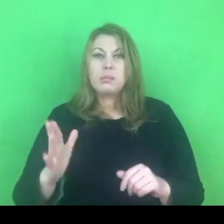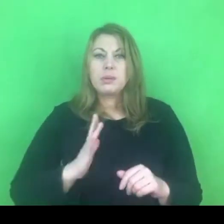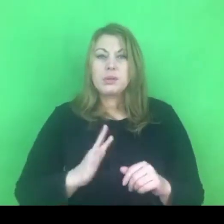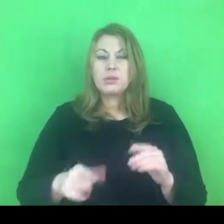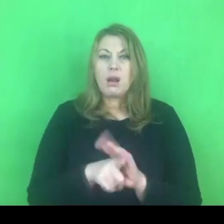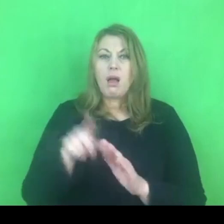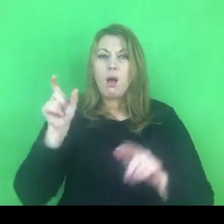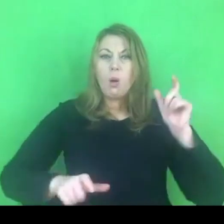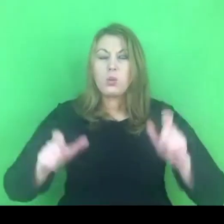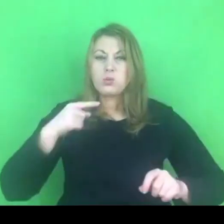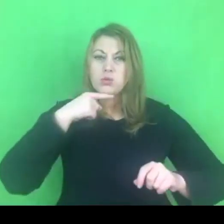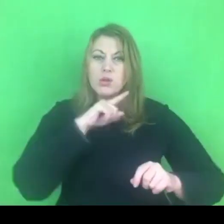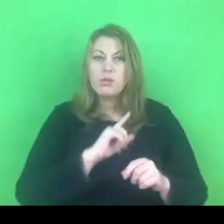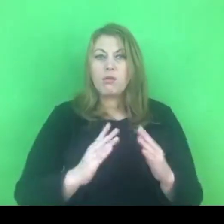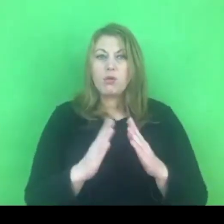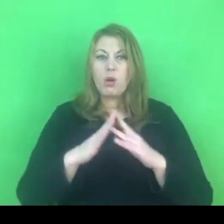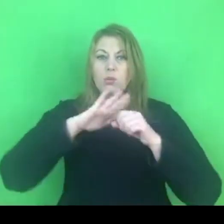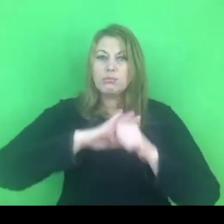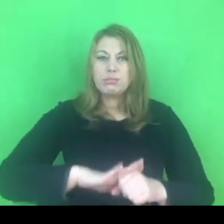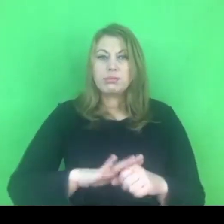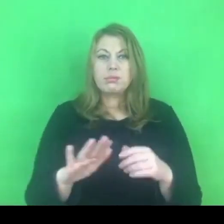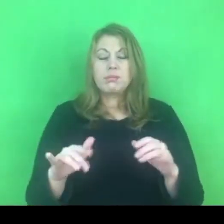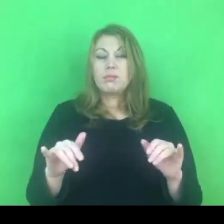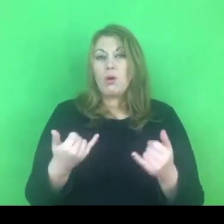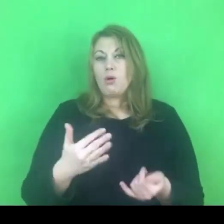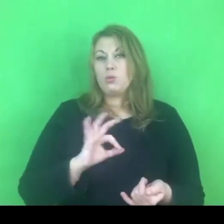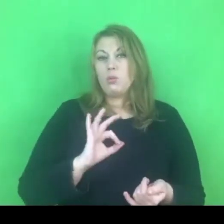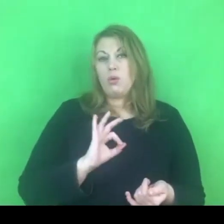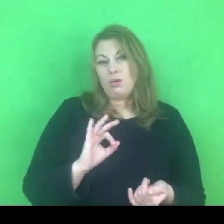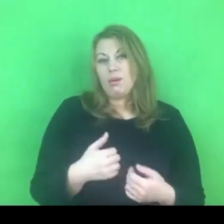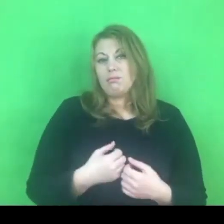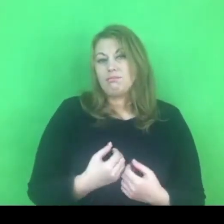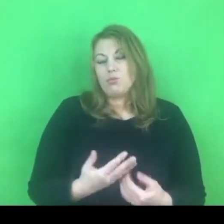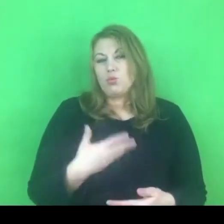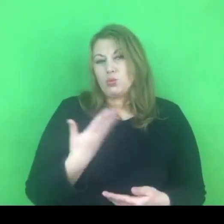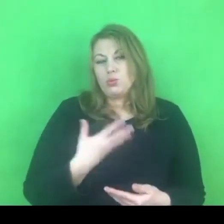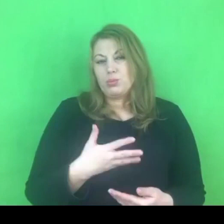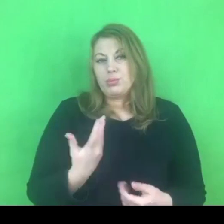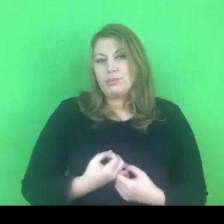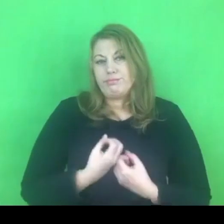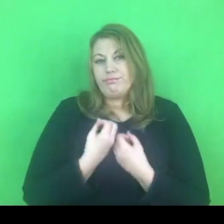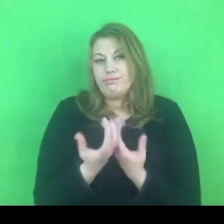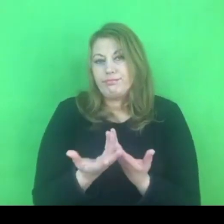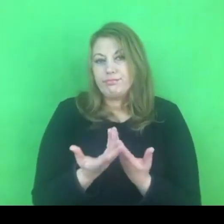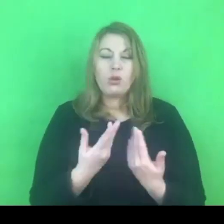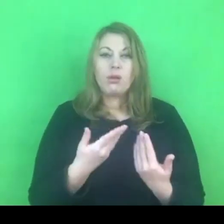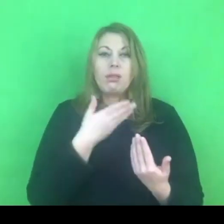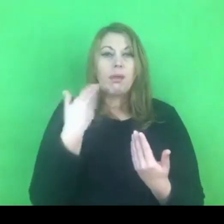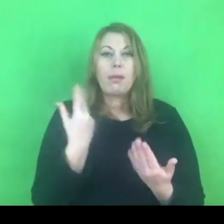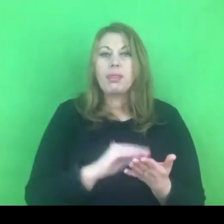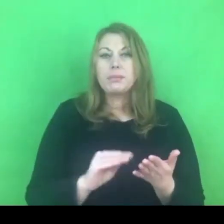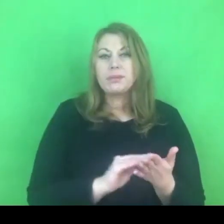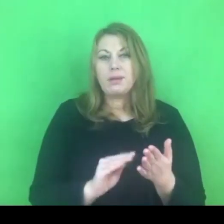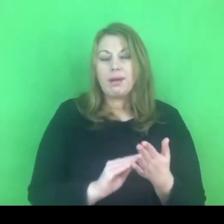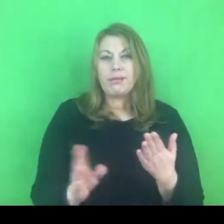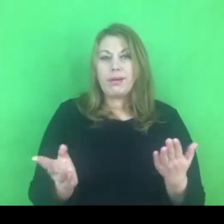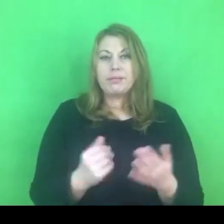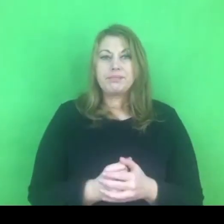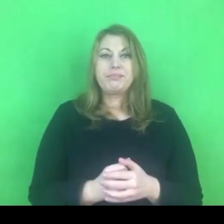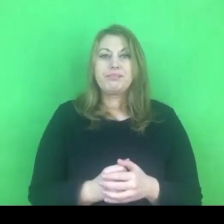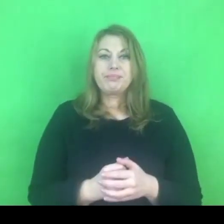Choć jak mówię, jest to moja refleksja, nie jest to oparte na żadnych danych, które posiadam.